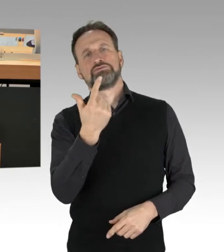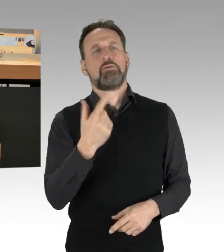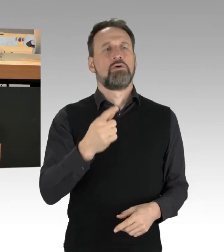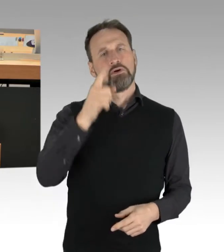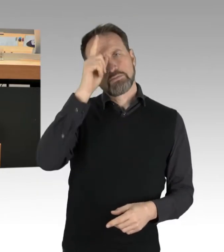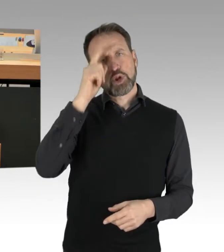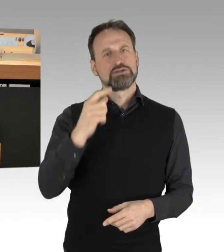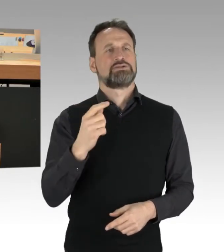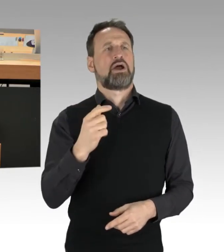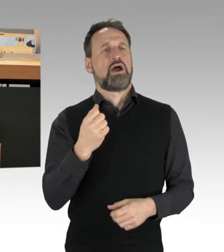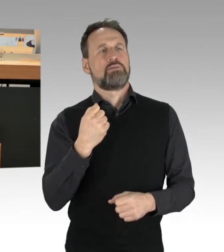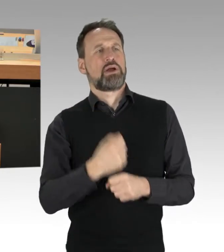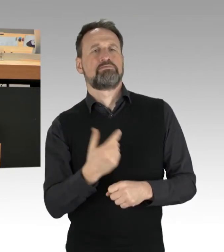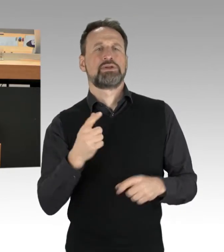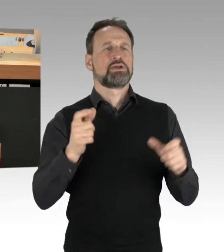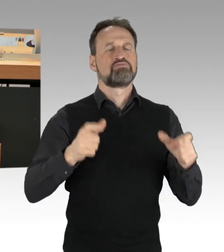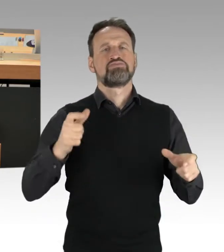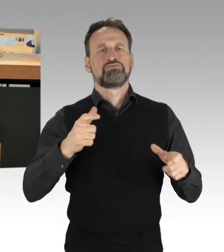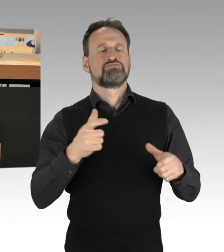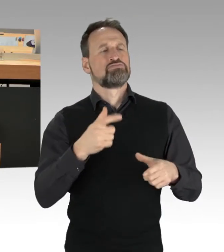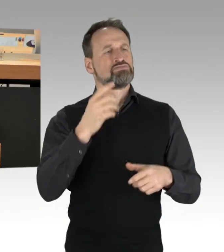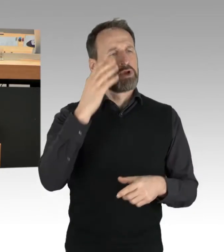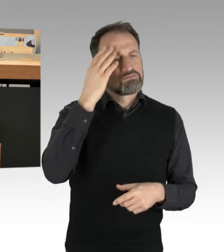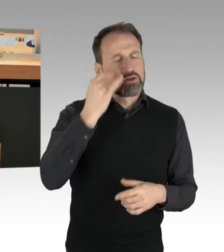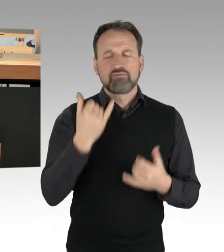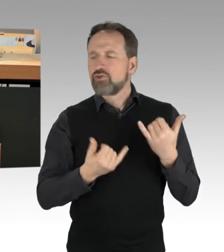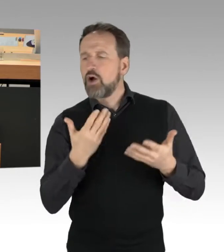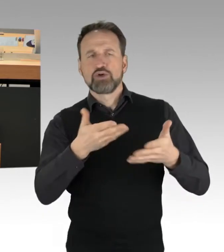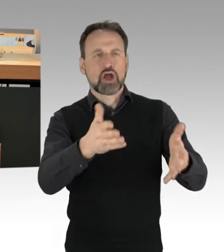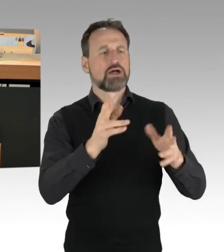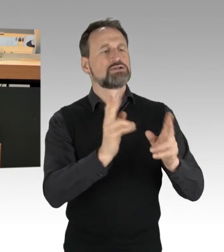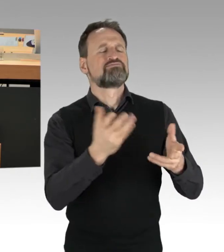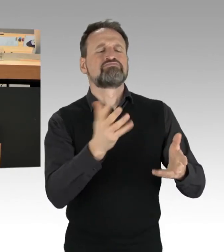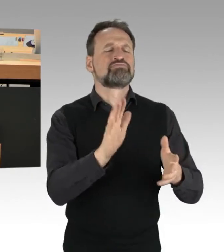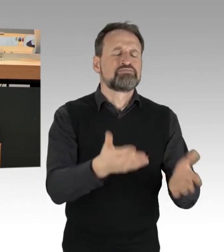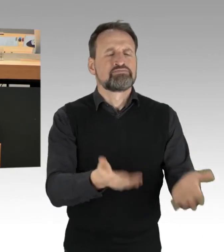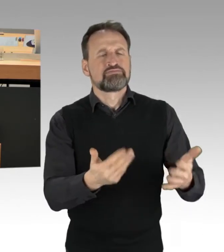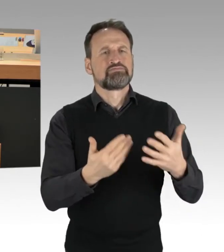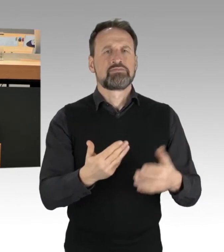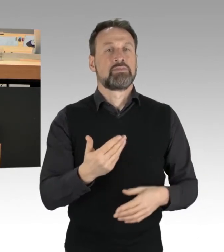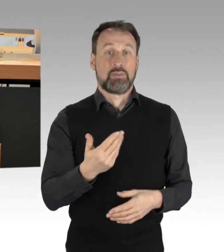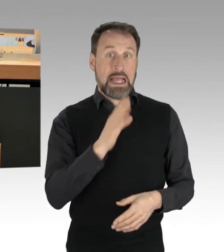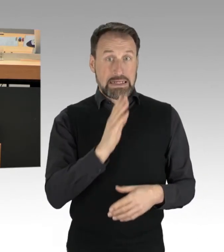die Klimaaktivisten, dort von der Straße zu bewegen. Sie sind festgeklebt, Sie müssen dort Stück für Stück gelöst werden,